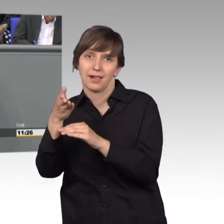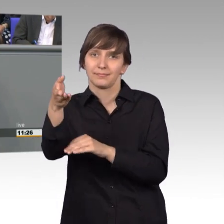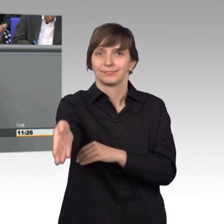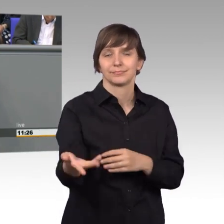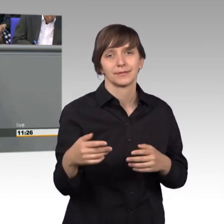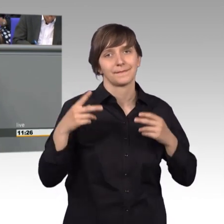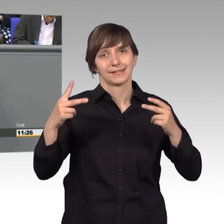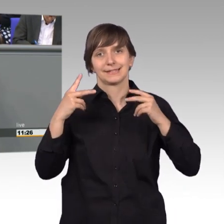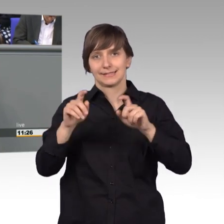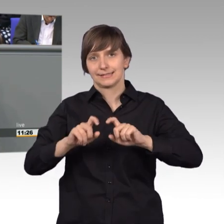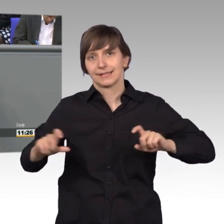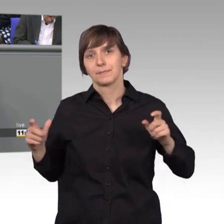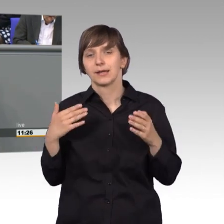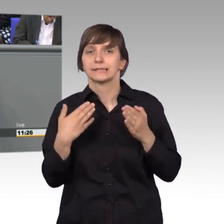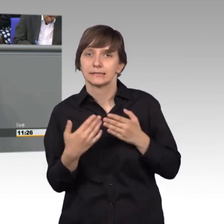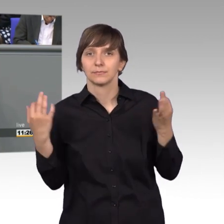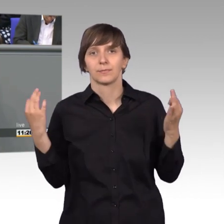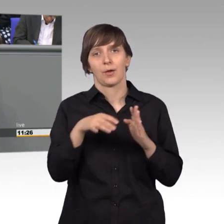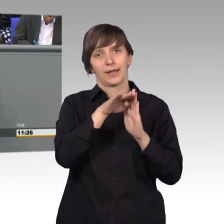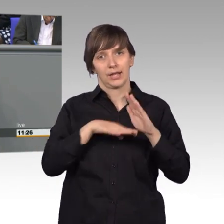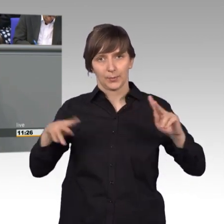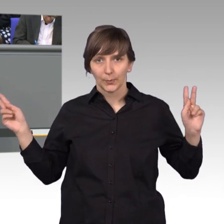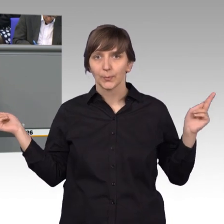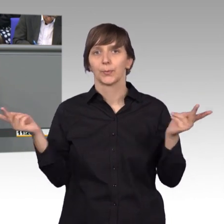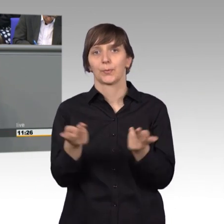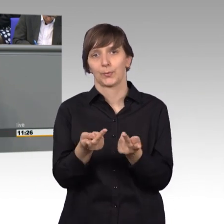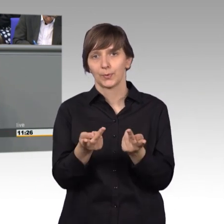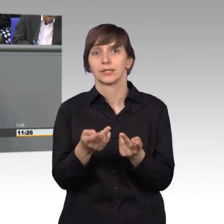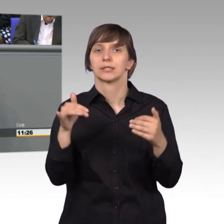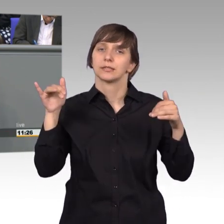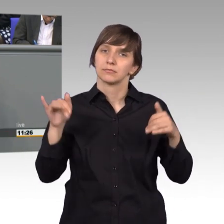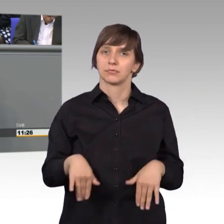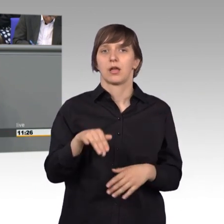hier eine gemeinsame Regelung gefunden werden, dass diese Rettungsgassenbildung ein- heitlich in der Straßenverkehrsordnung